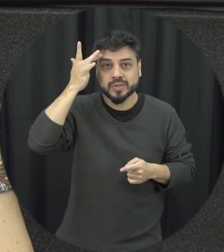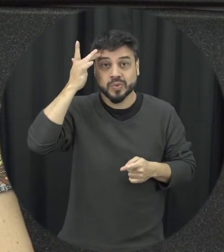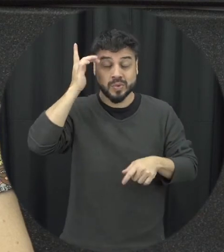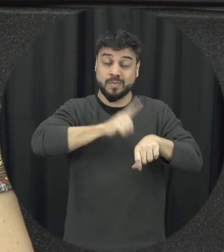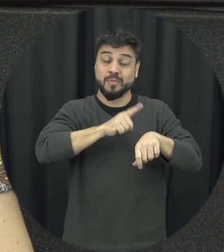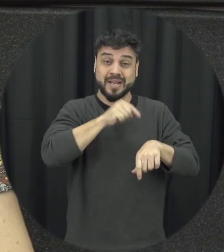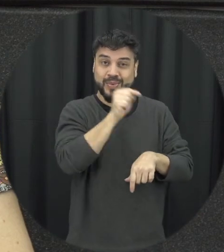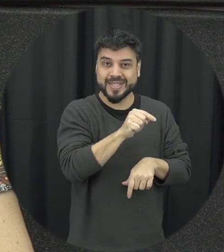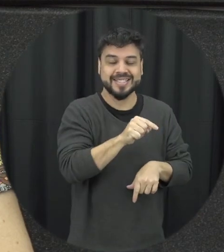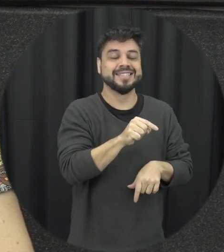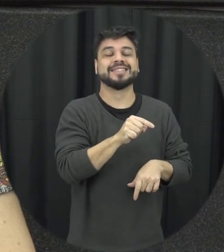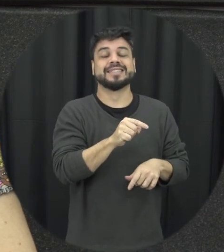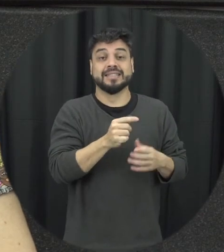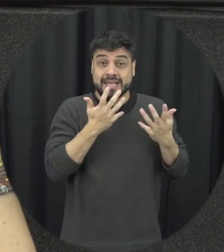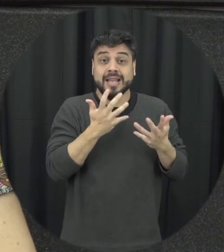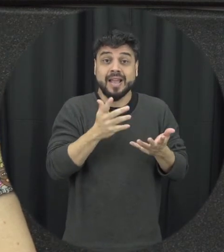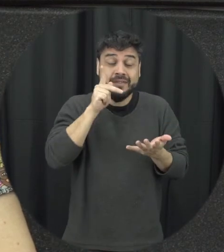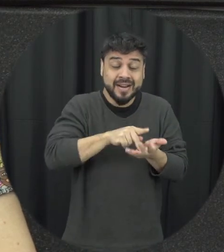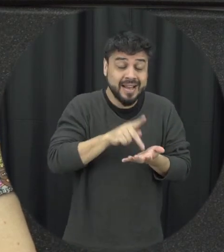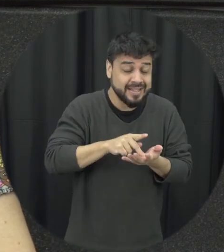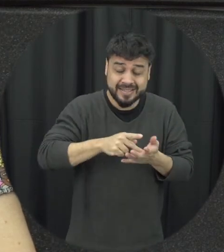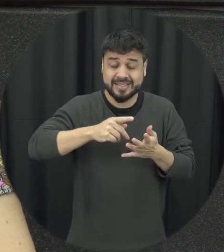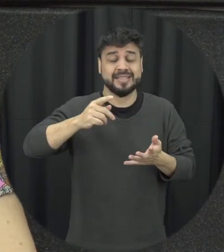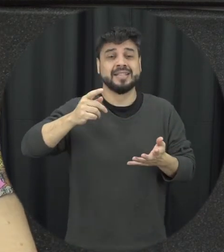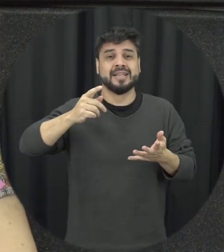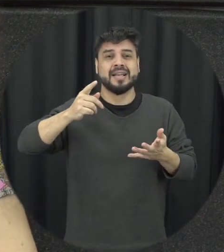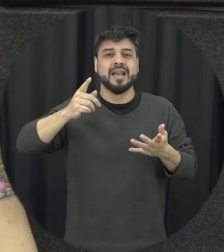situação dessa é justamente quebrando isso acaba muitas vezes ela não quer que o relacionamento